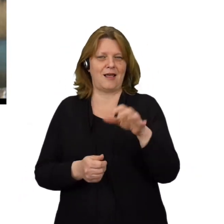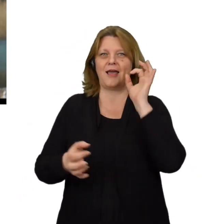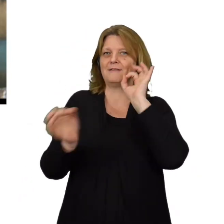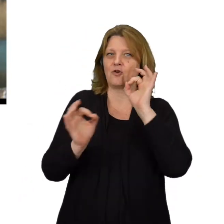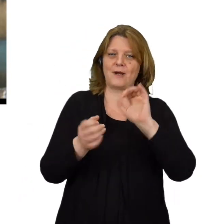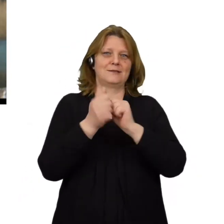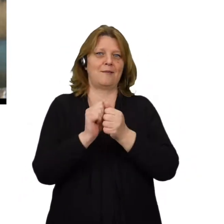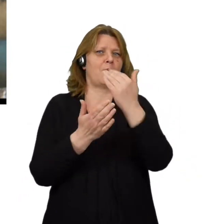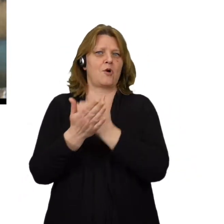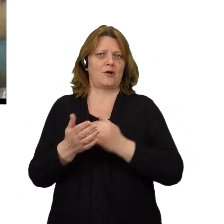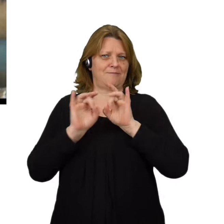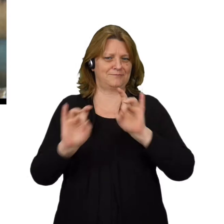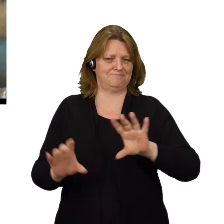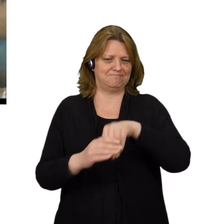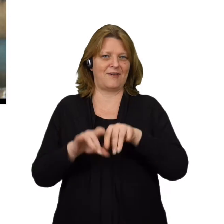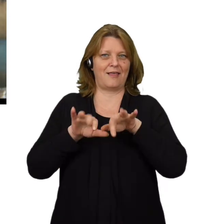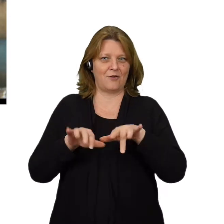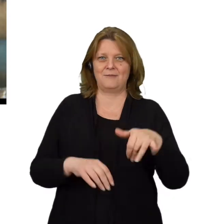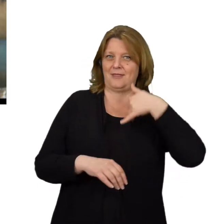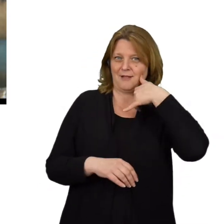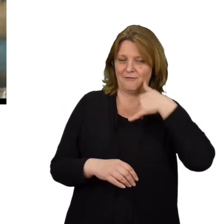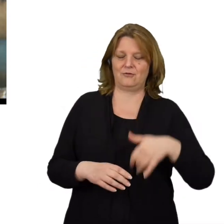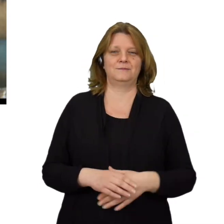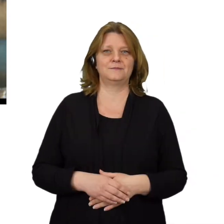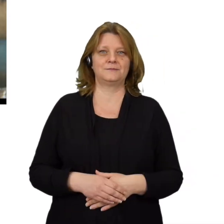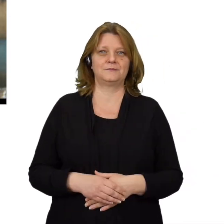zainstalować złośliwe oprogramowanie lub ominąć mechanizmy kontroli dostępu.